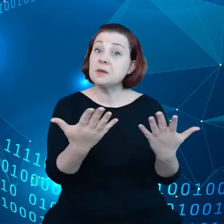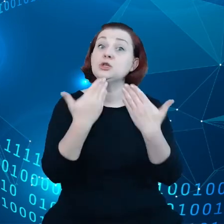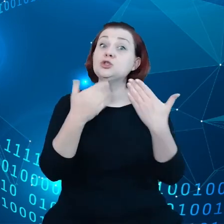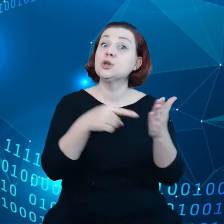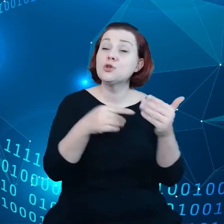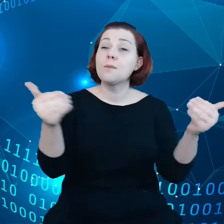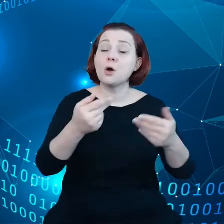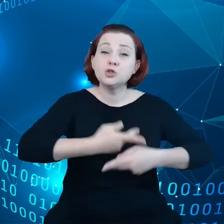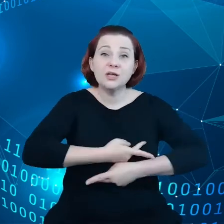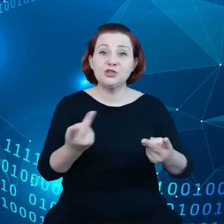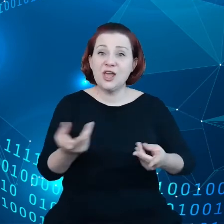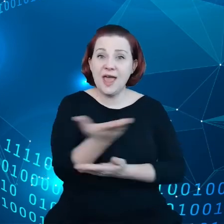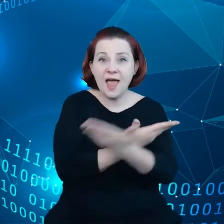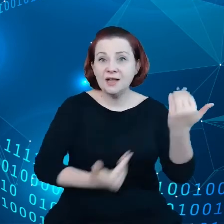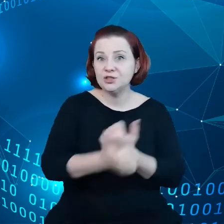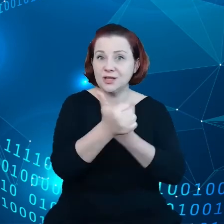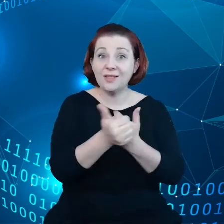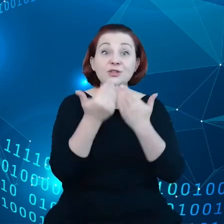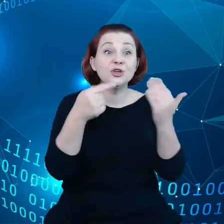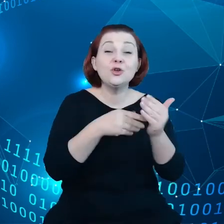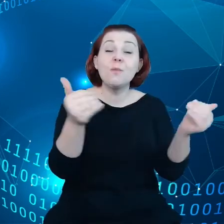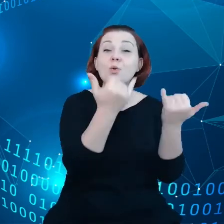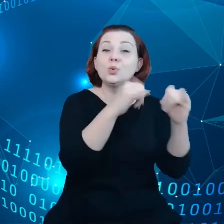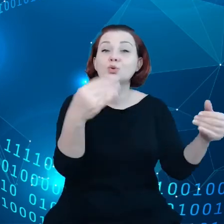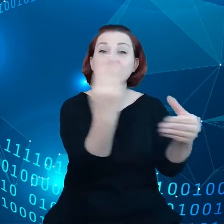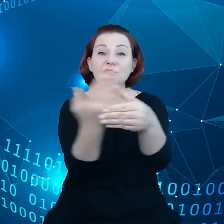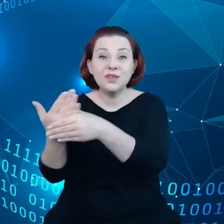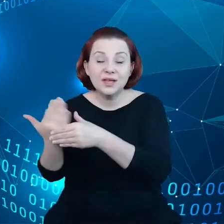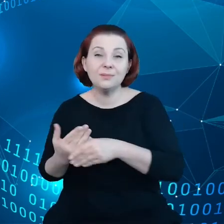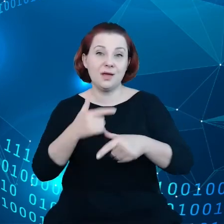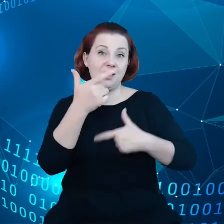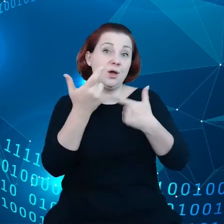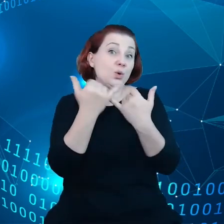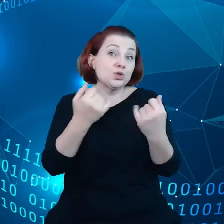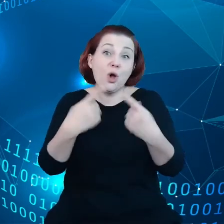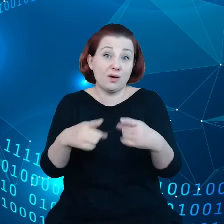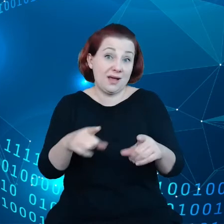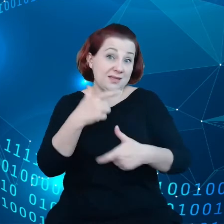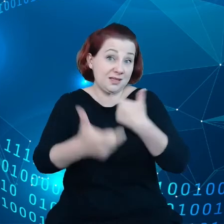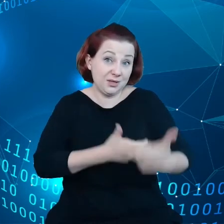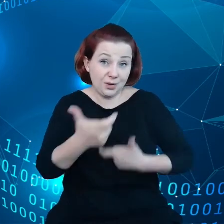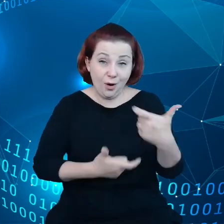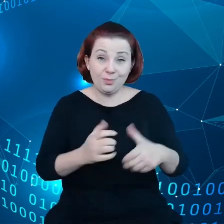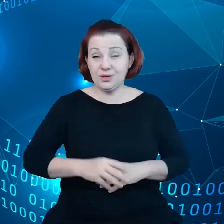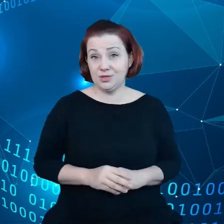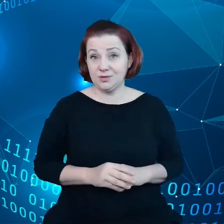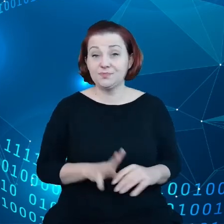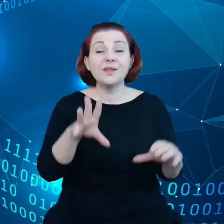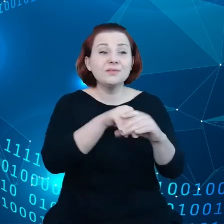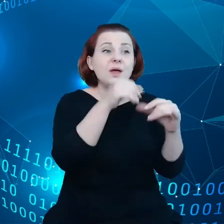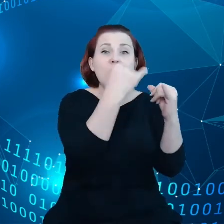mogły to robić różne przedsiębiorstwa i organizacje, które operują w tych różnych przestrzeniach.